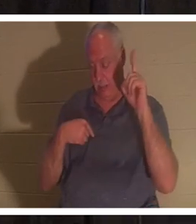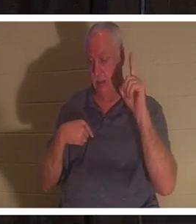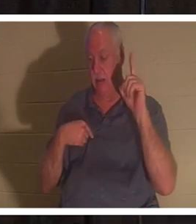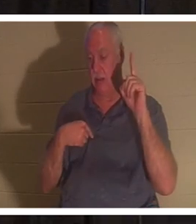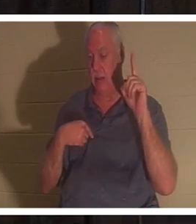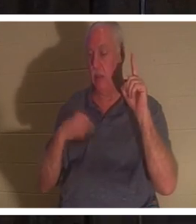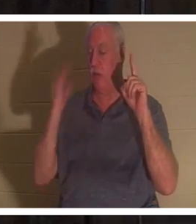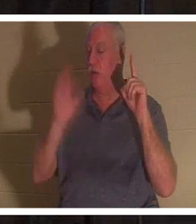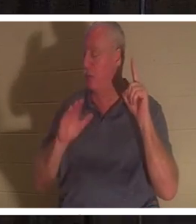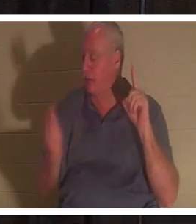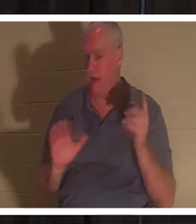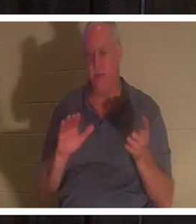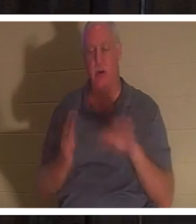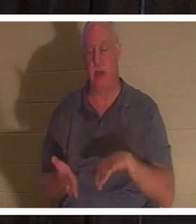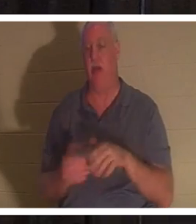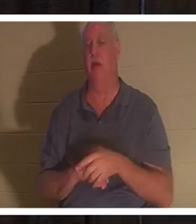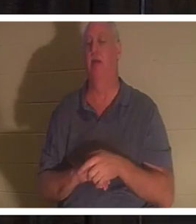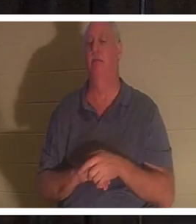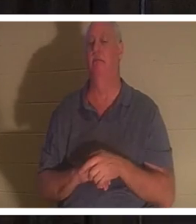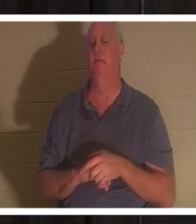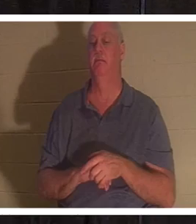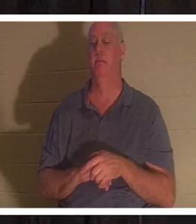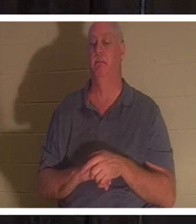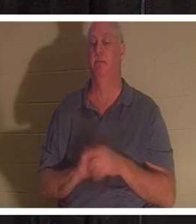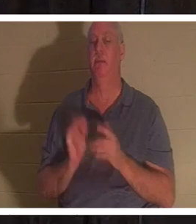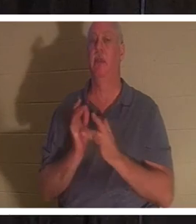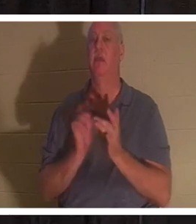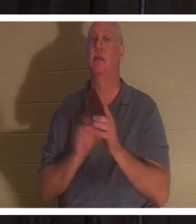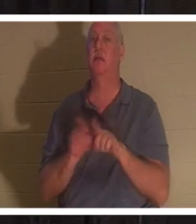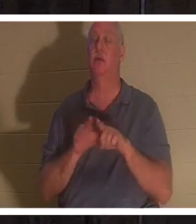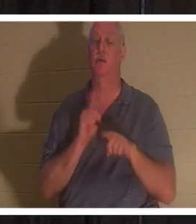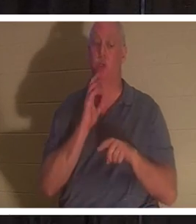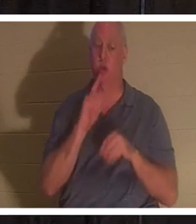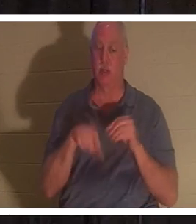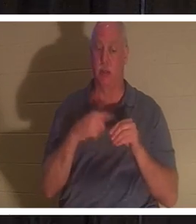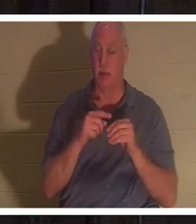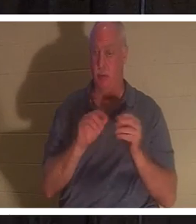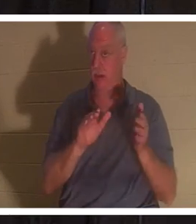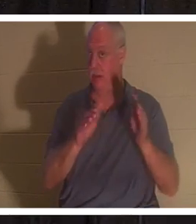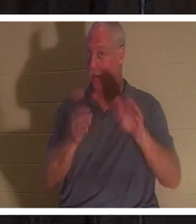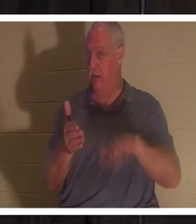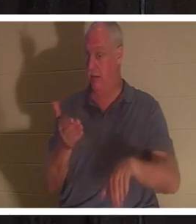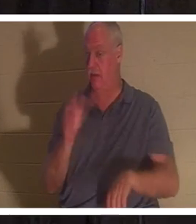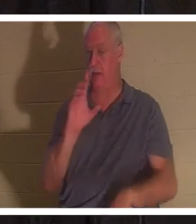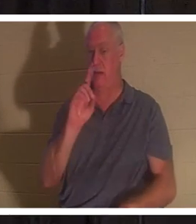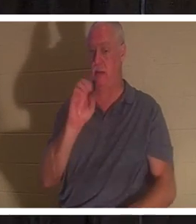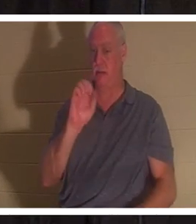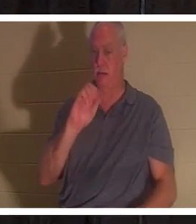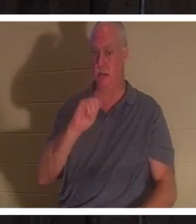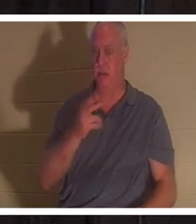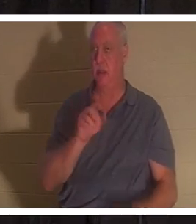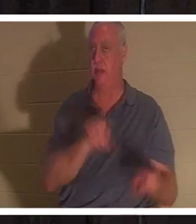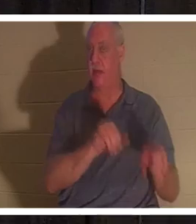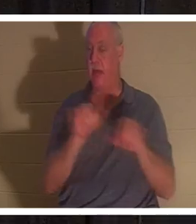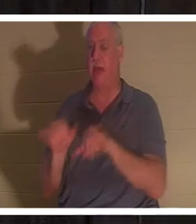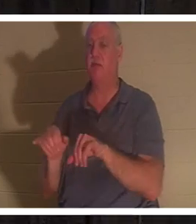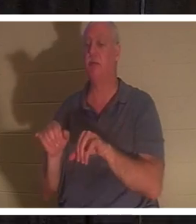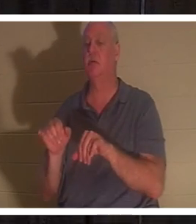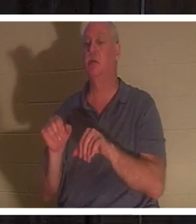예수님은 또한 야로의 딸을 죽은 자